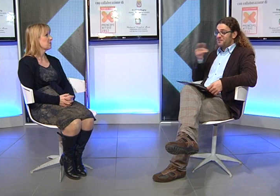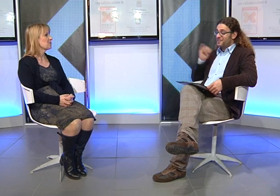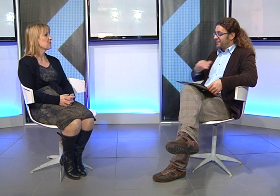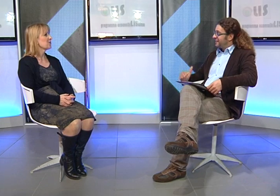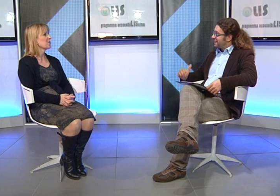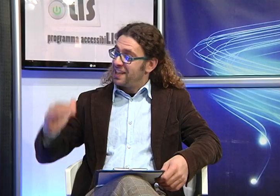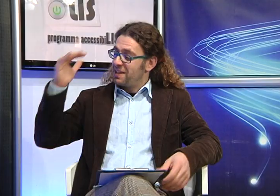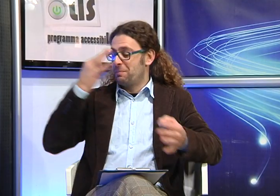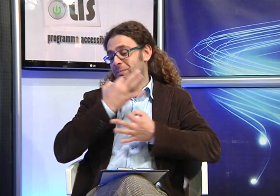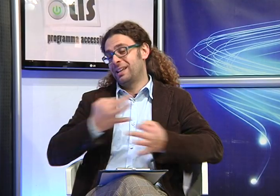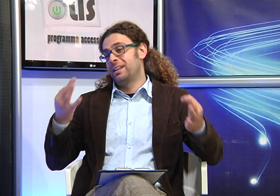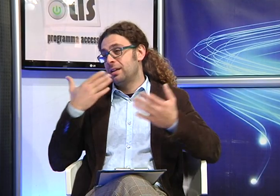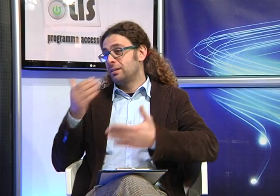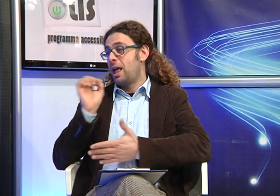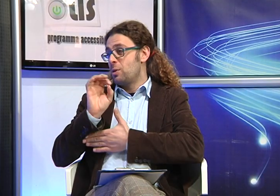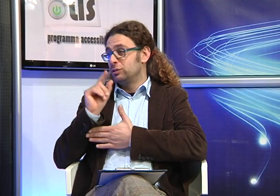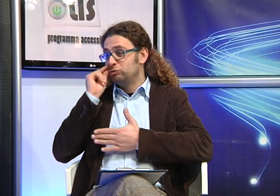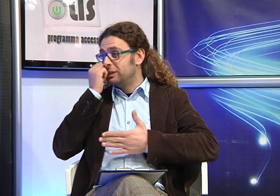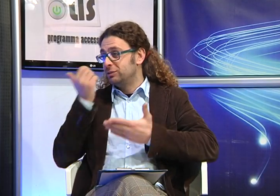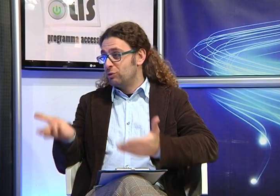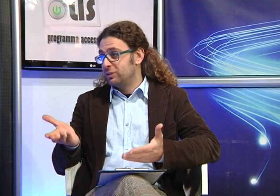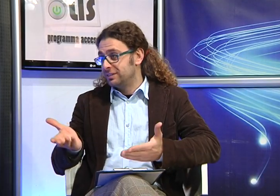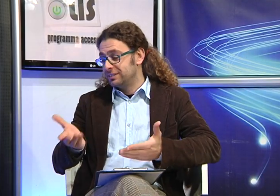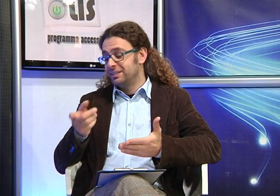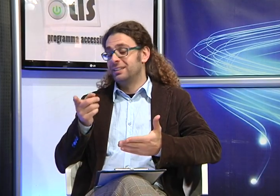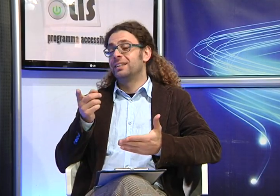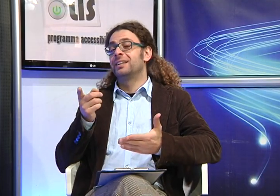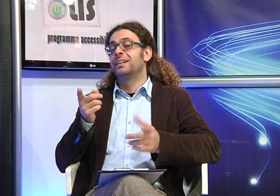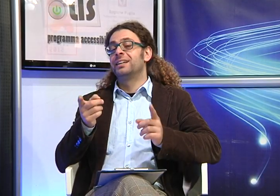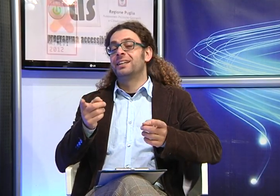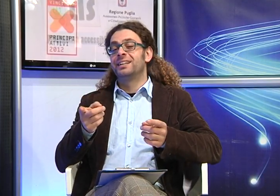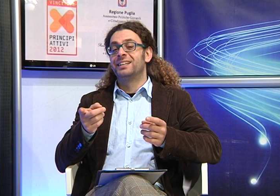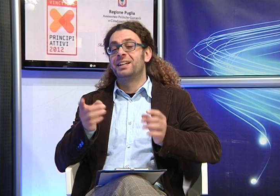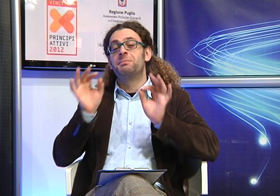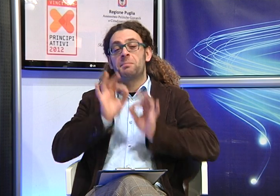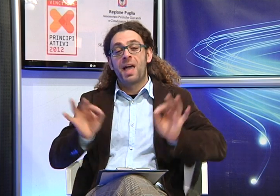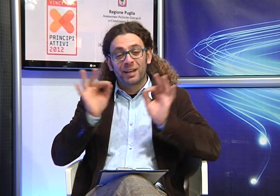Il che vuol dire che è cresciuta bene, grazie anche all'educazione impartita da voi genitori, poi,